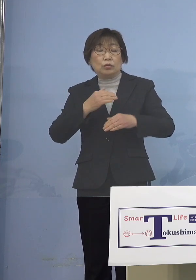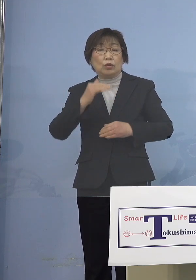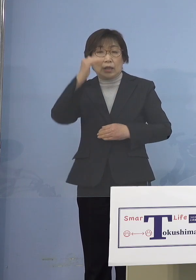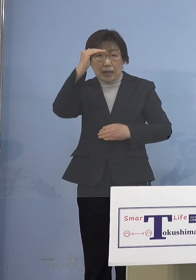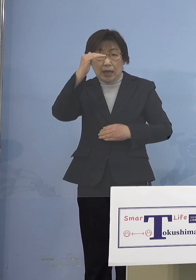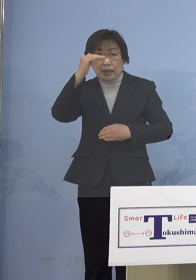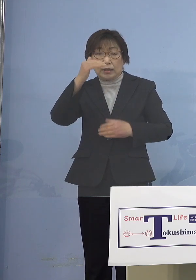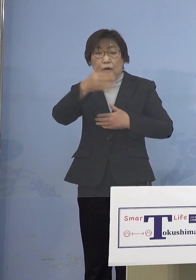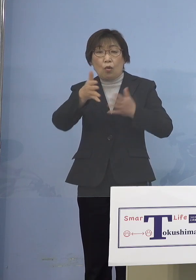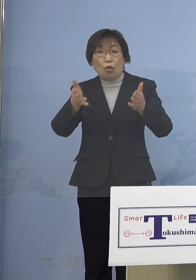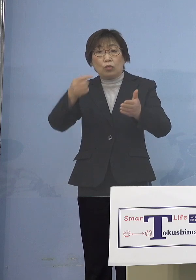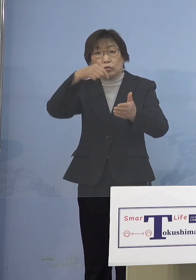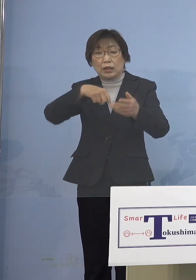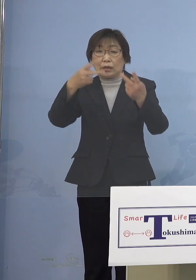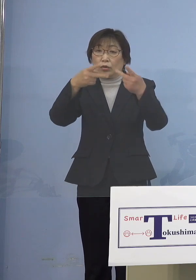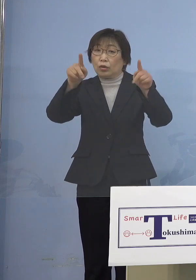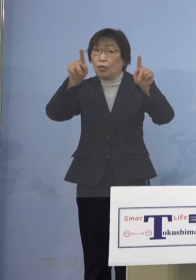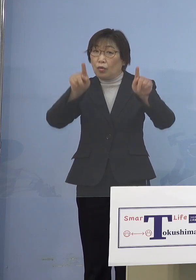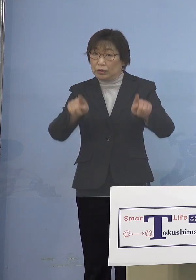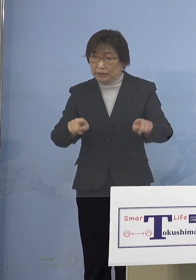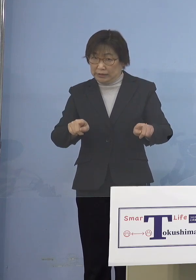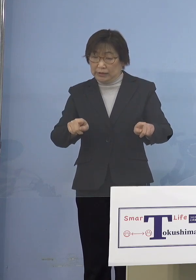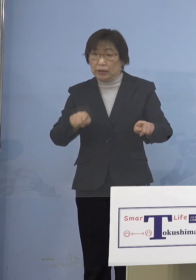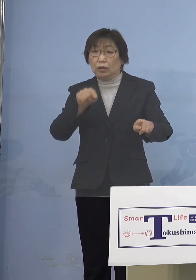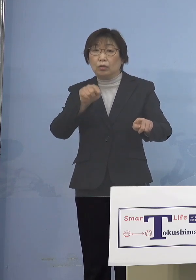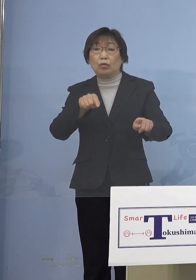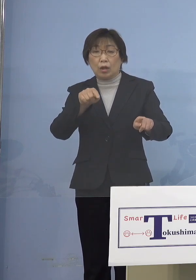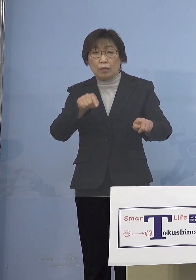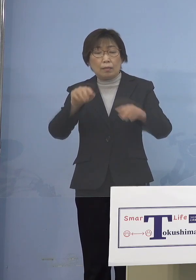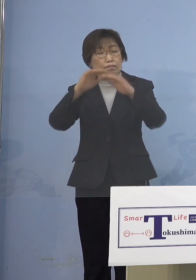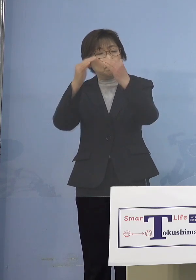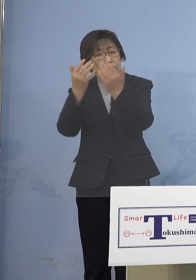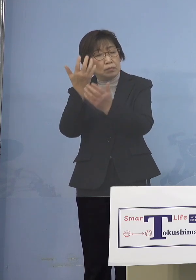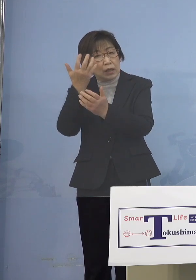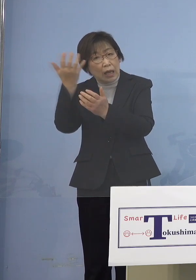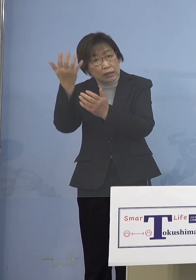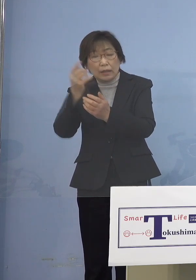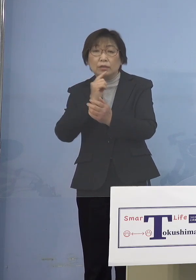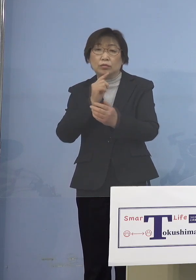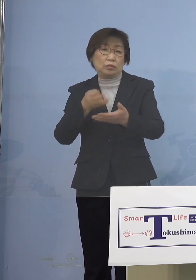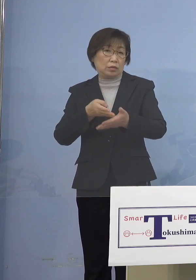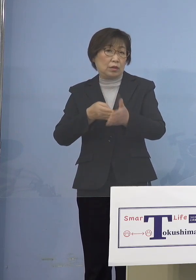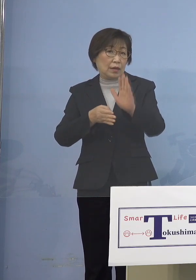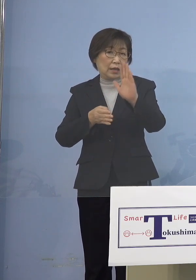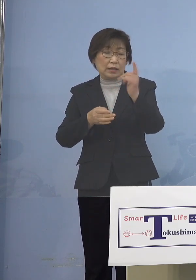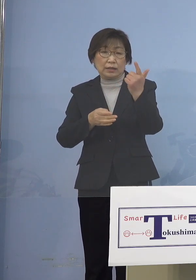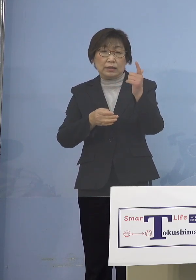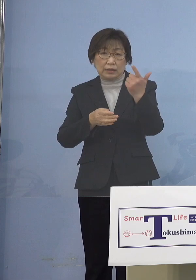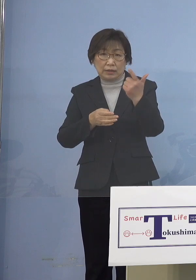これは決して概念として 申し上げているのではなくて これまでのクラスター その積極的疫学調査